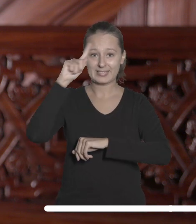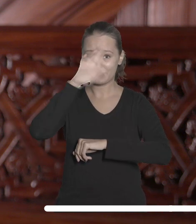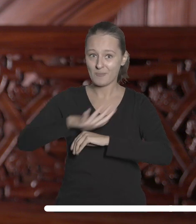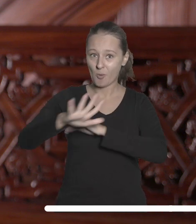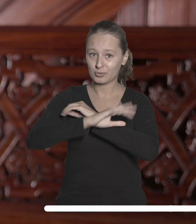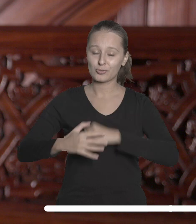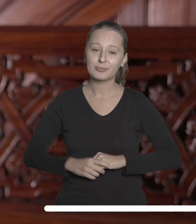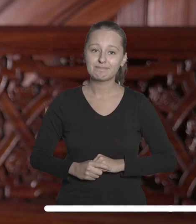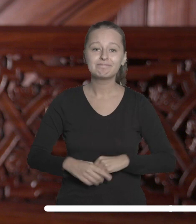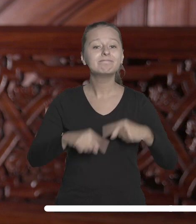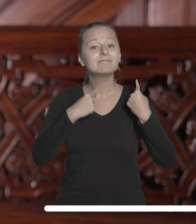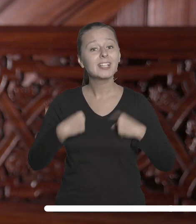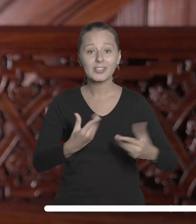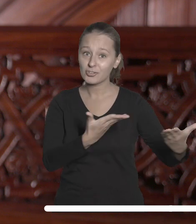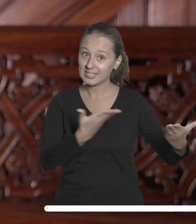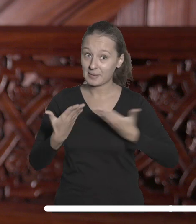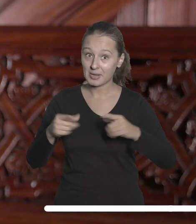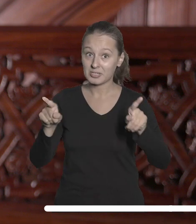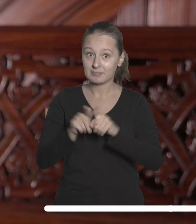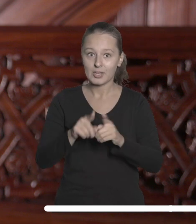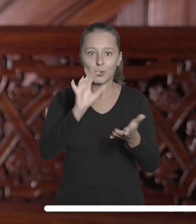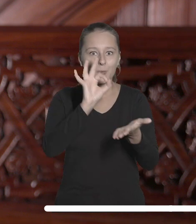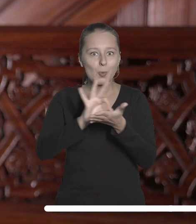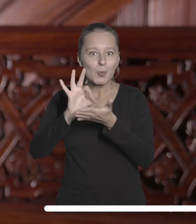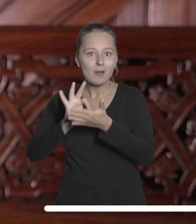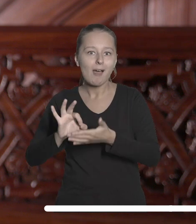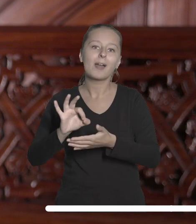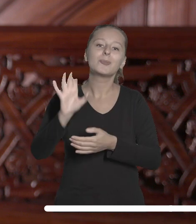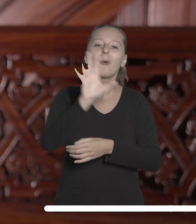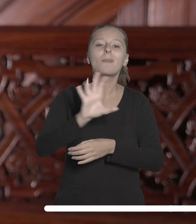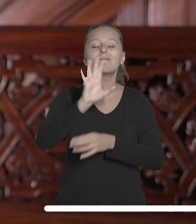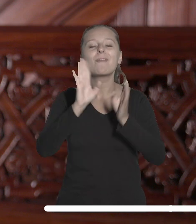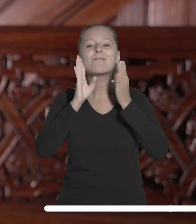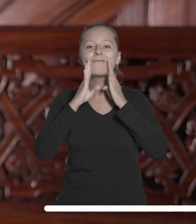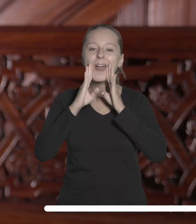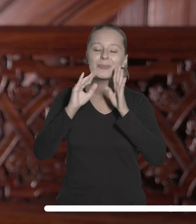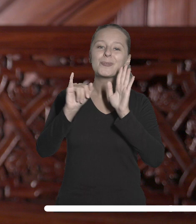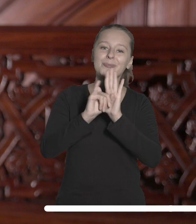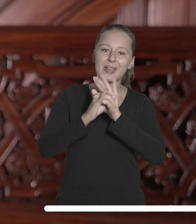Serdecznie zapraszam także do regularnego śledzenia mediów społecznościowych Uniwersytetu Łódzkiego,